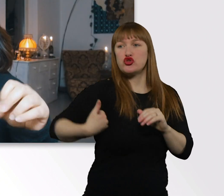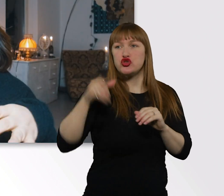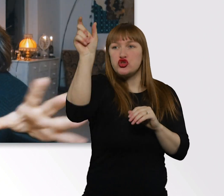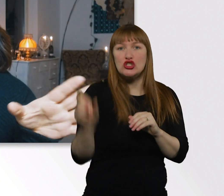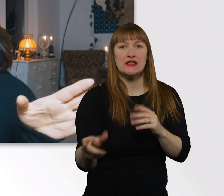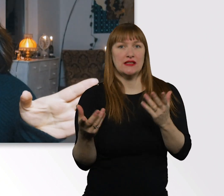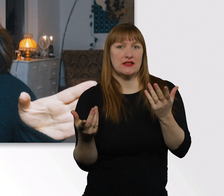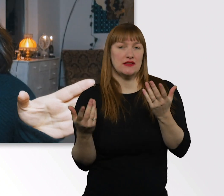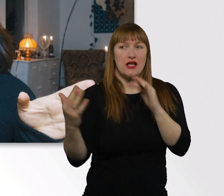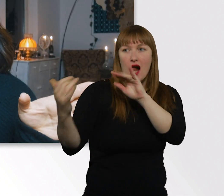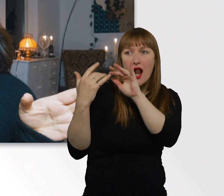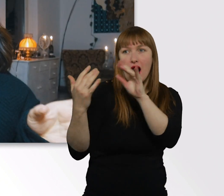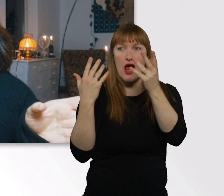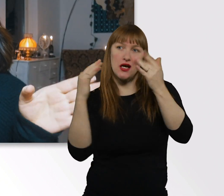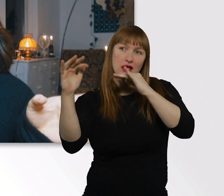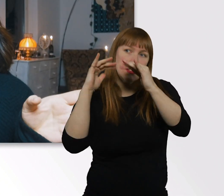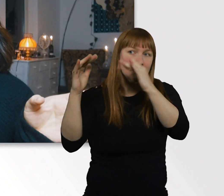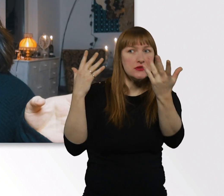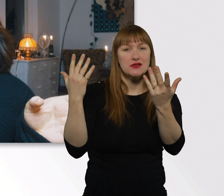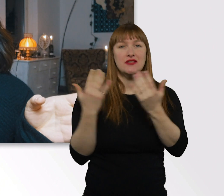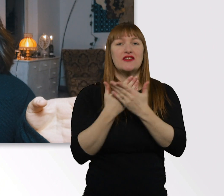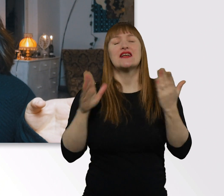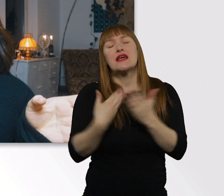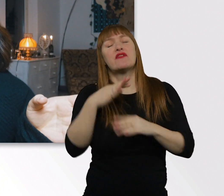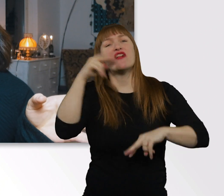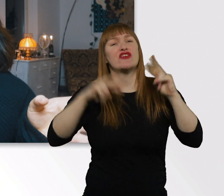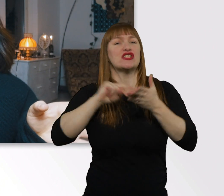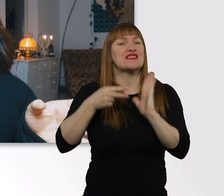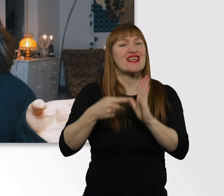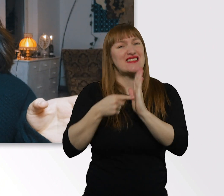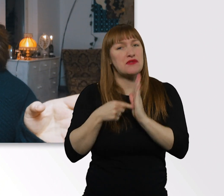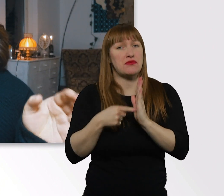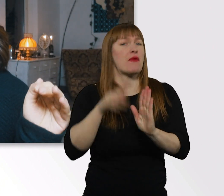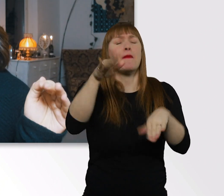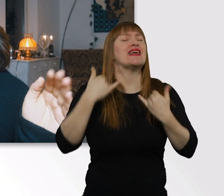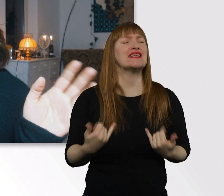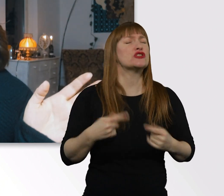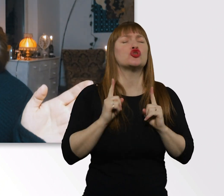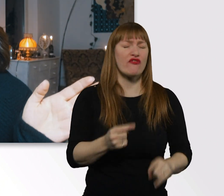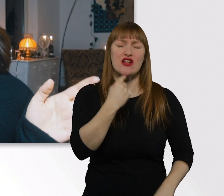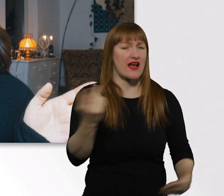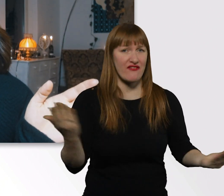Ich lös das jetzt von Anfang an auf. Leute, ich muss euch enttäuschen,